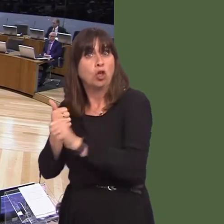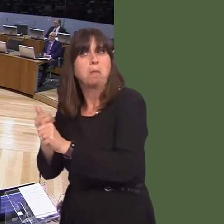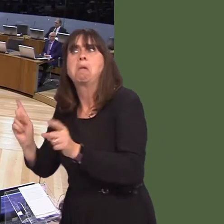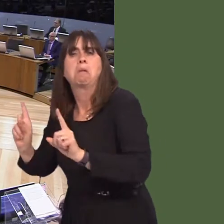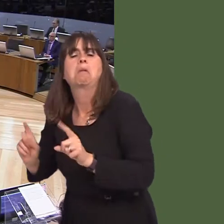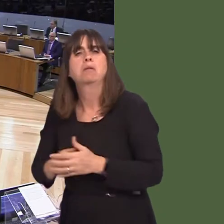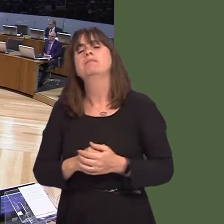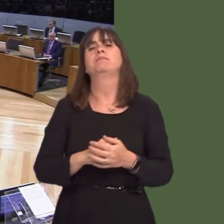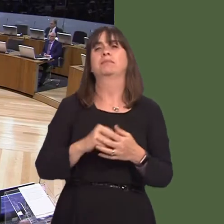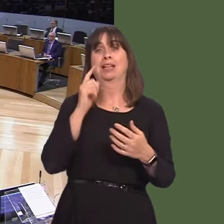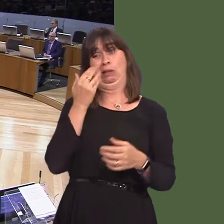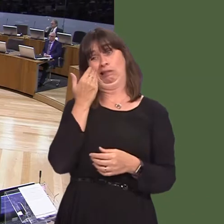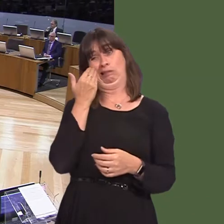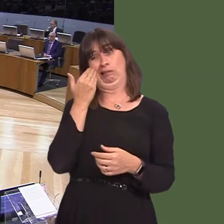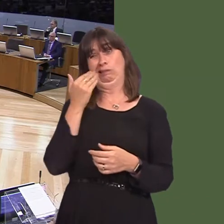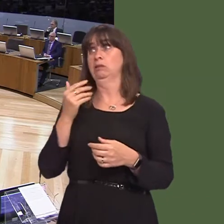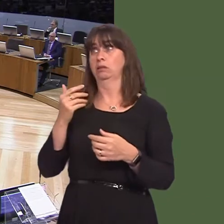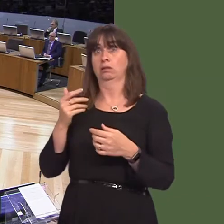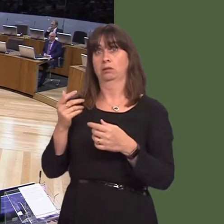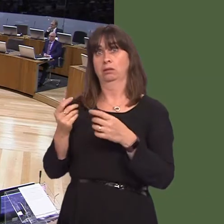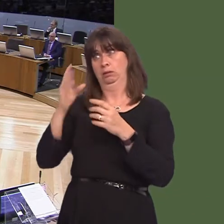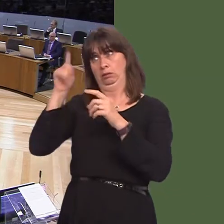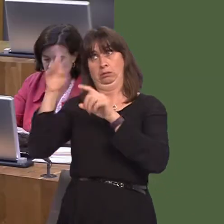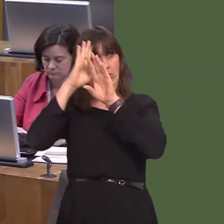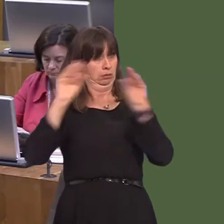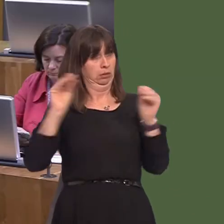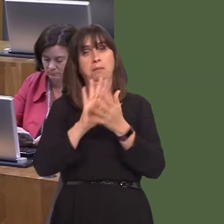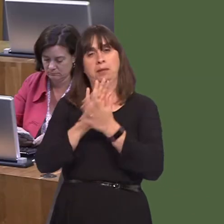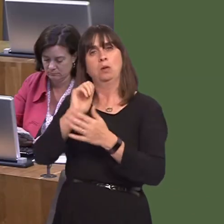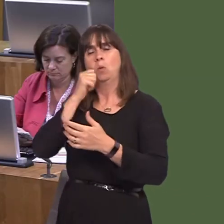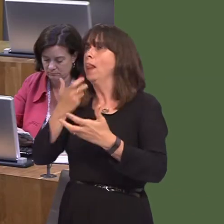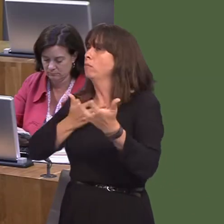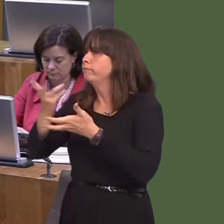but certainly we will explore any possibility that will lead to a positive outcome for the